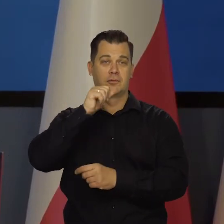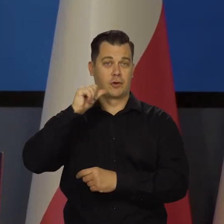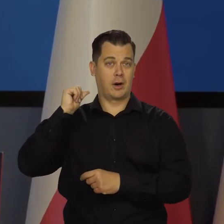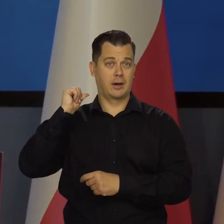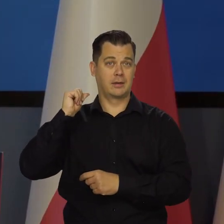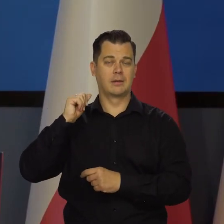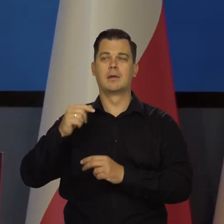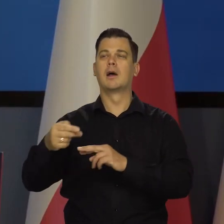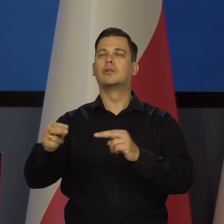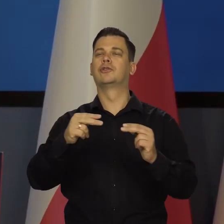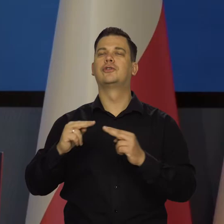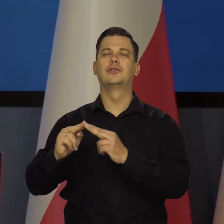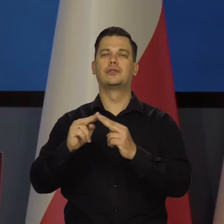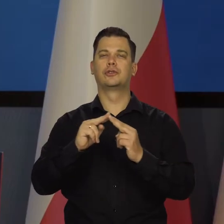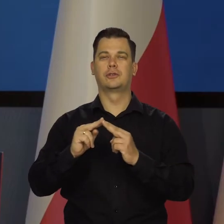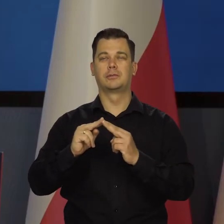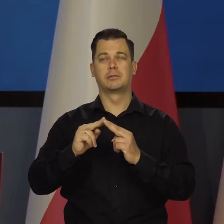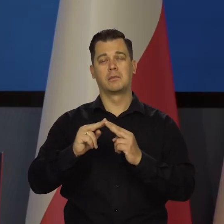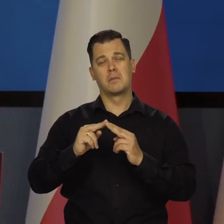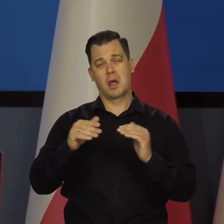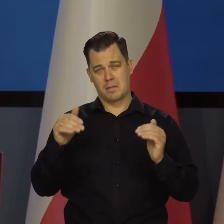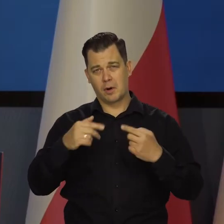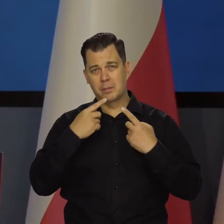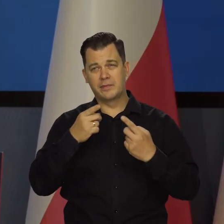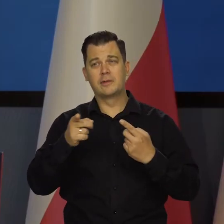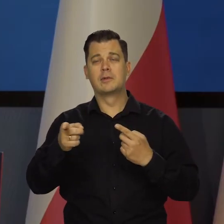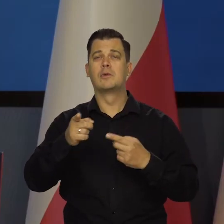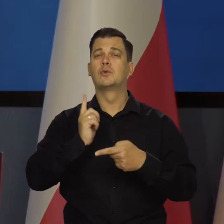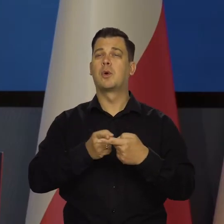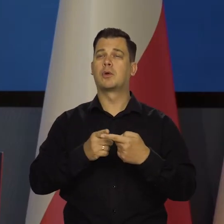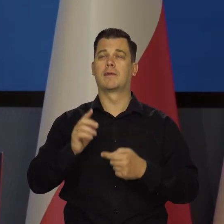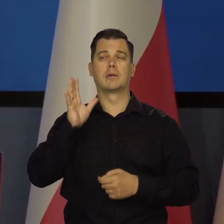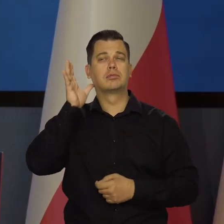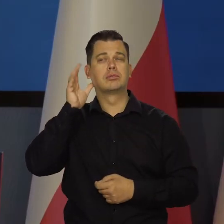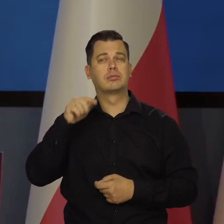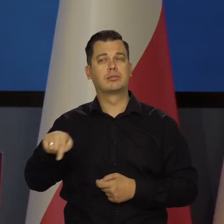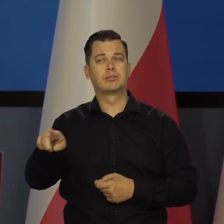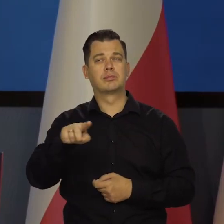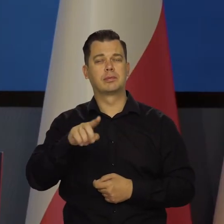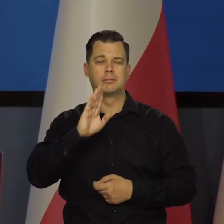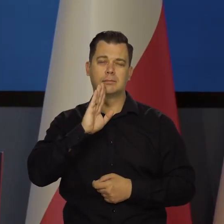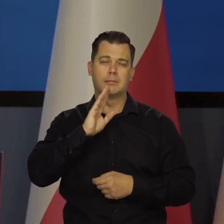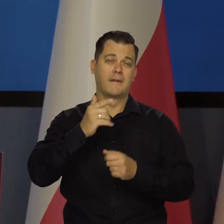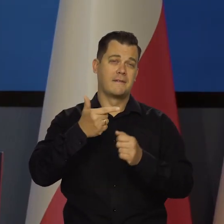ale sądząc po wypowiedziach członków Rady, jak się będą zastanawiać czy 25 czy zero.